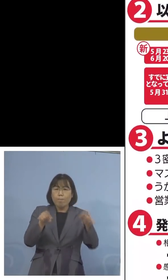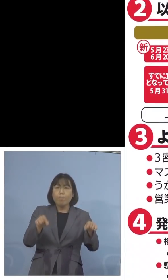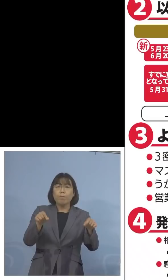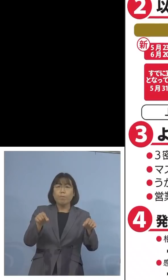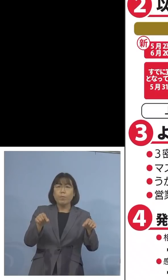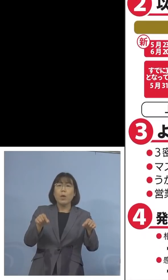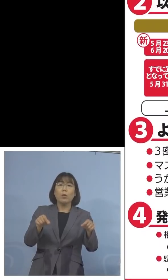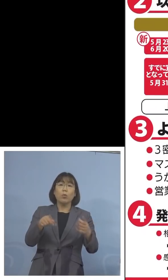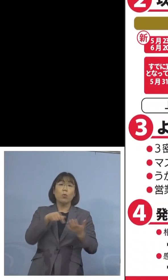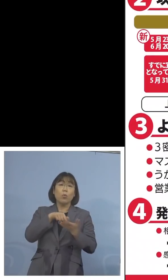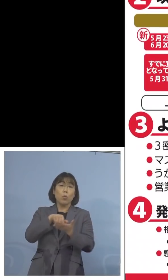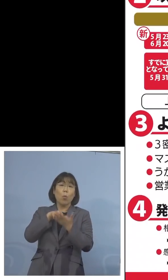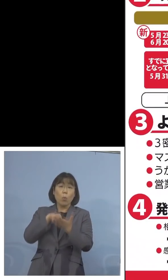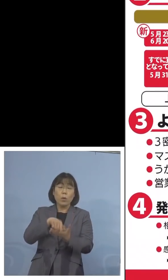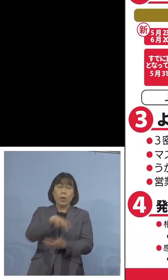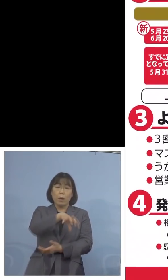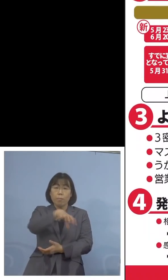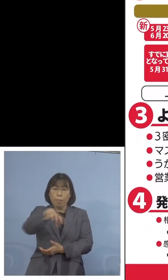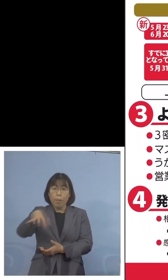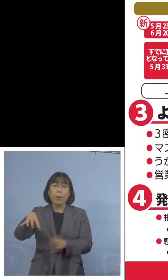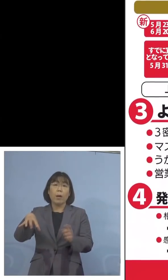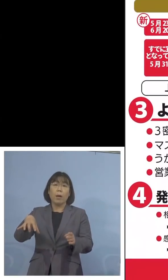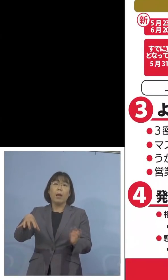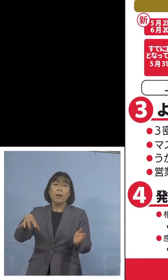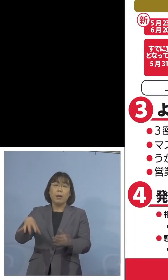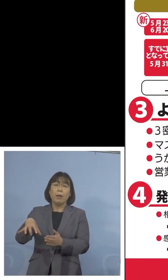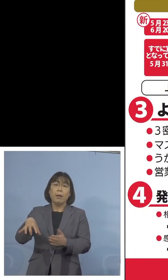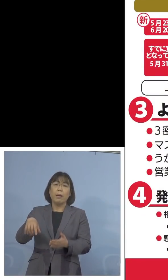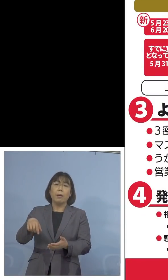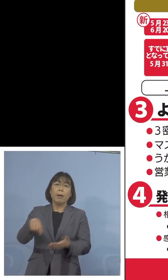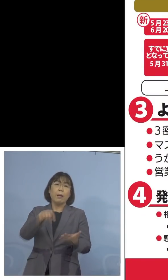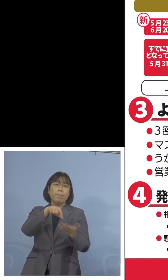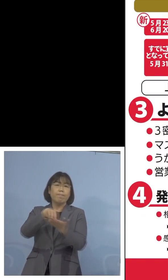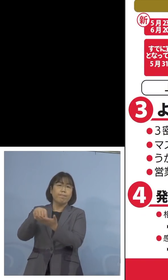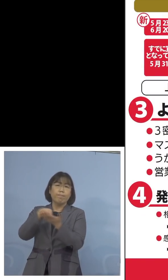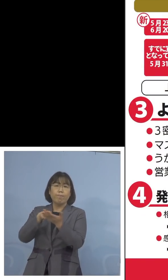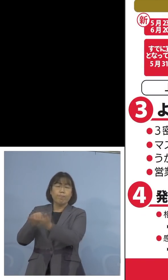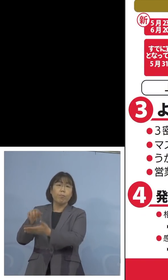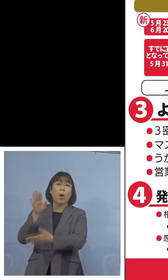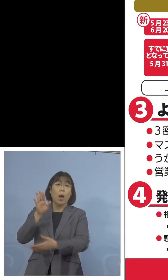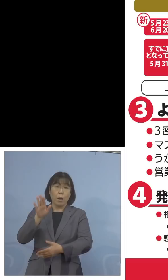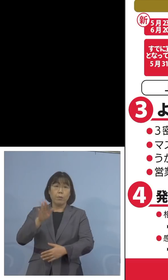今各都道府県から出てきている ということになります